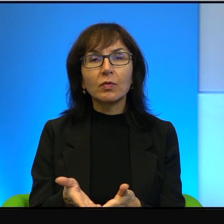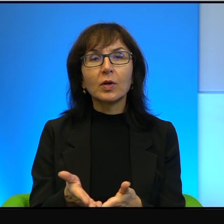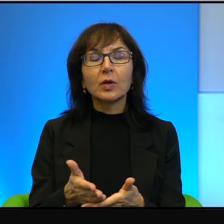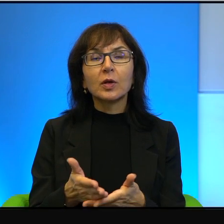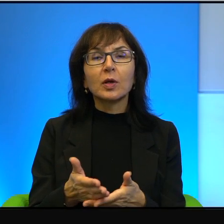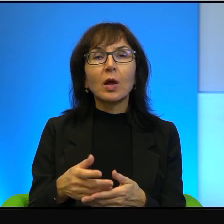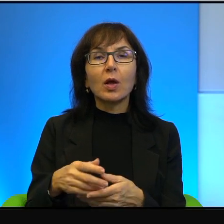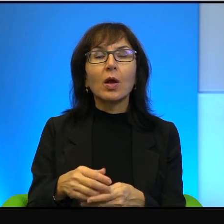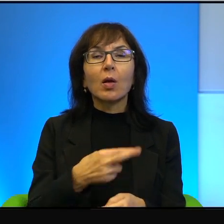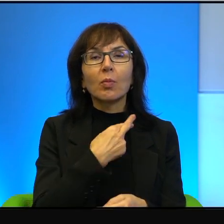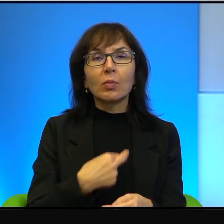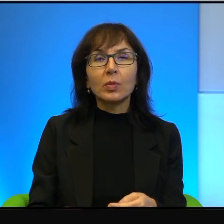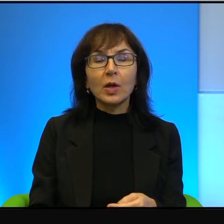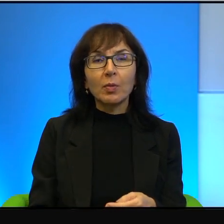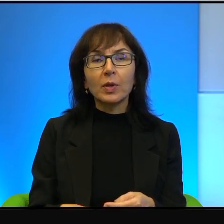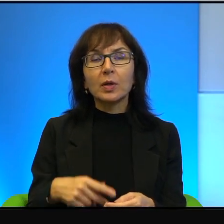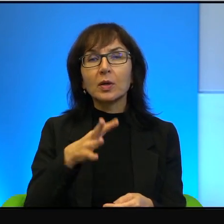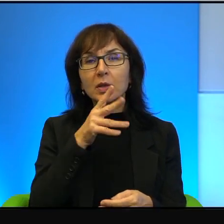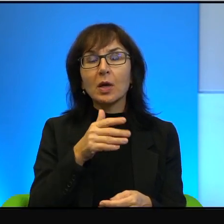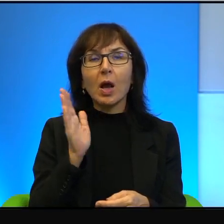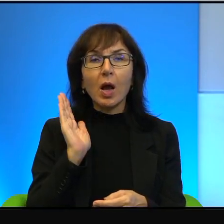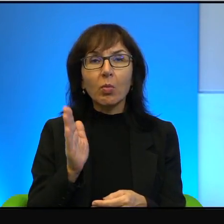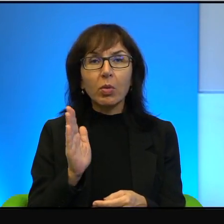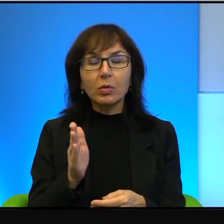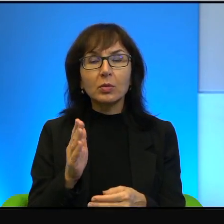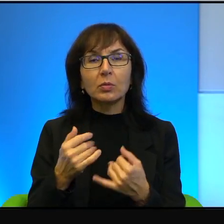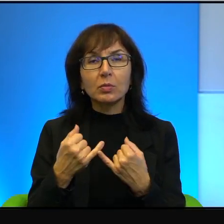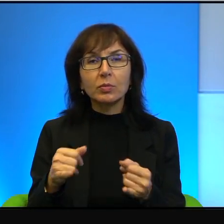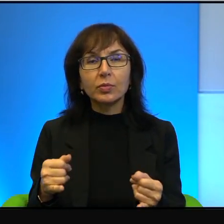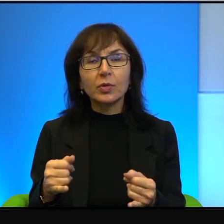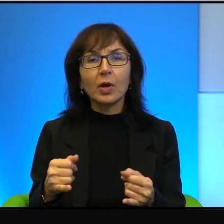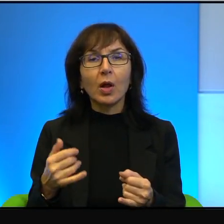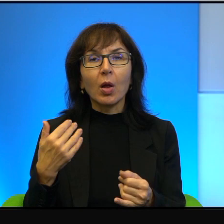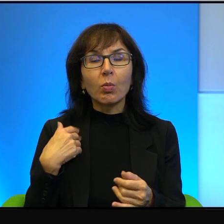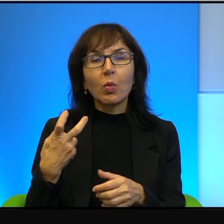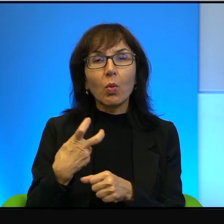Premier Ehud Barak, a później Premier Ehud Olmert, były przez nich odrzucane.